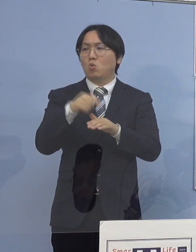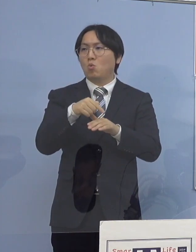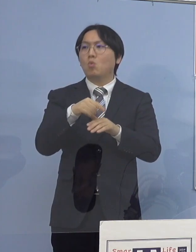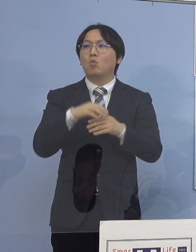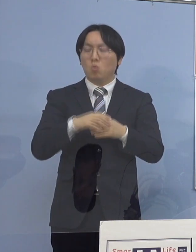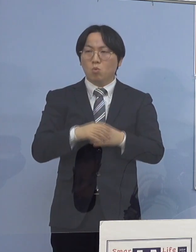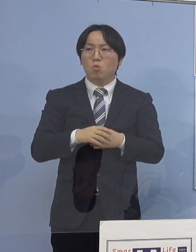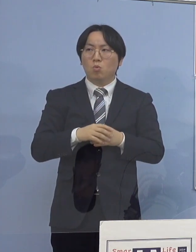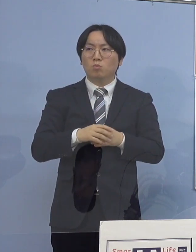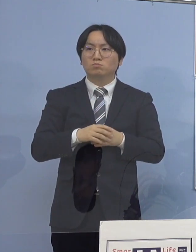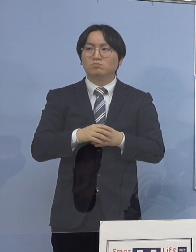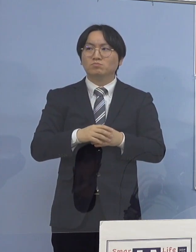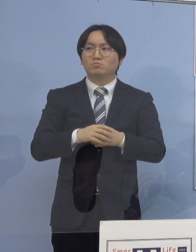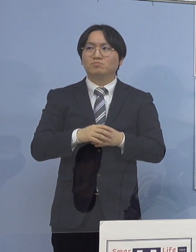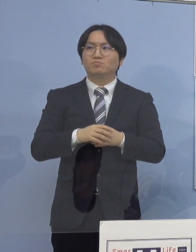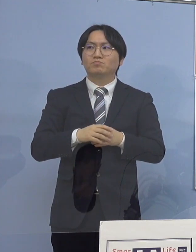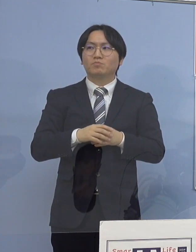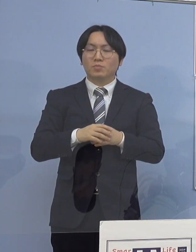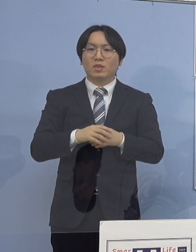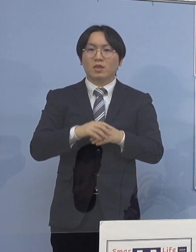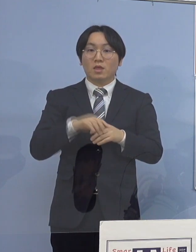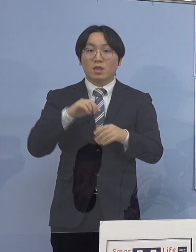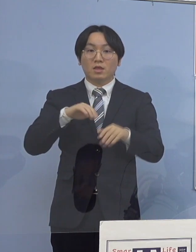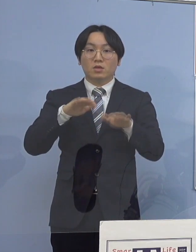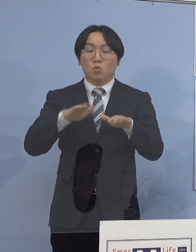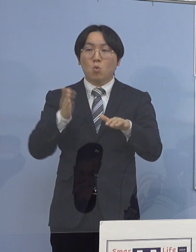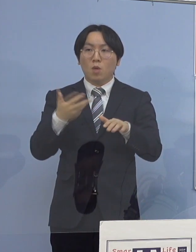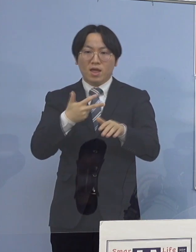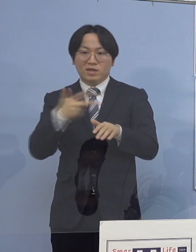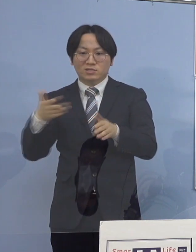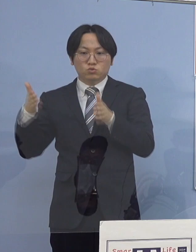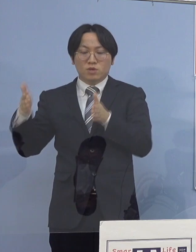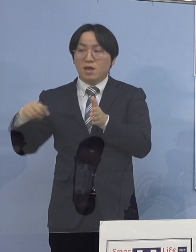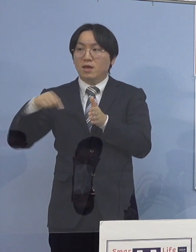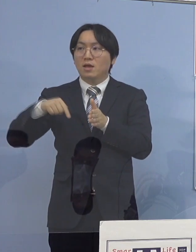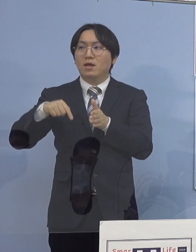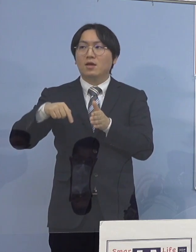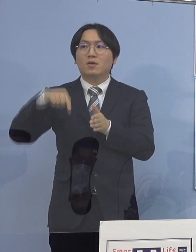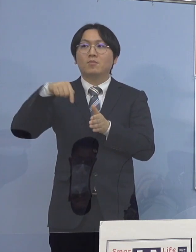直近1週間でも848分の110